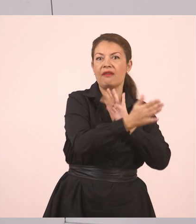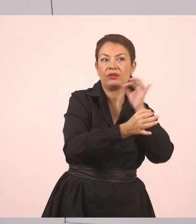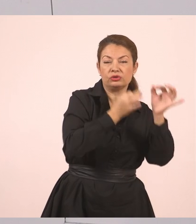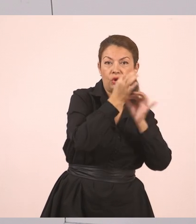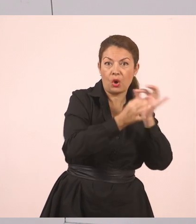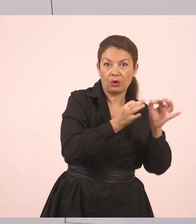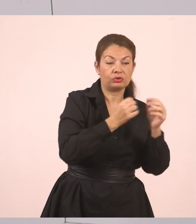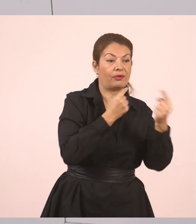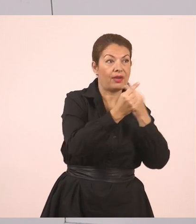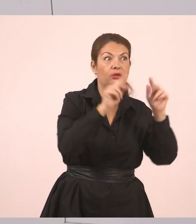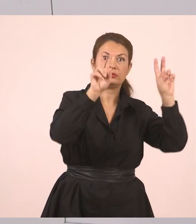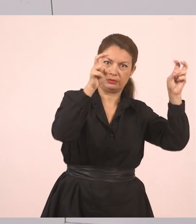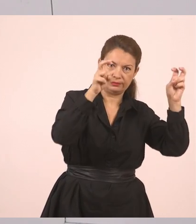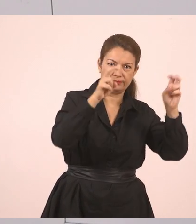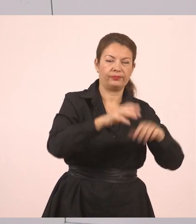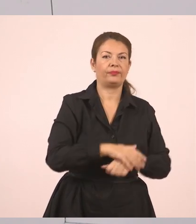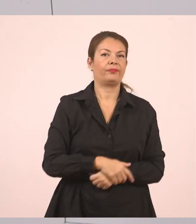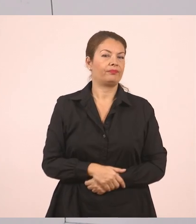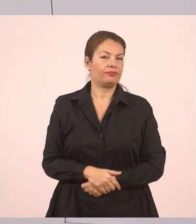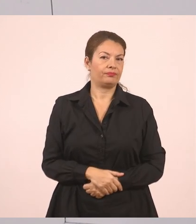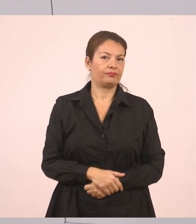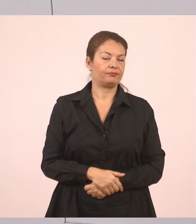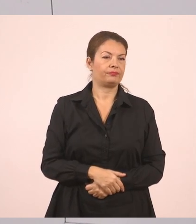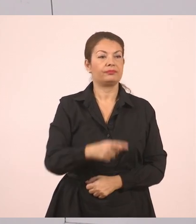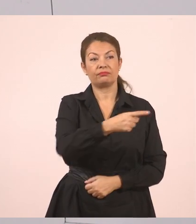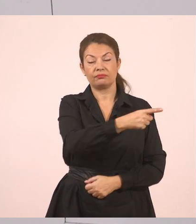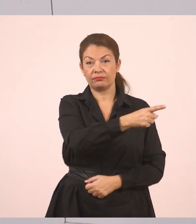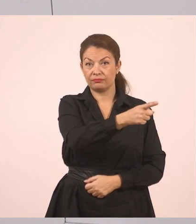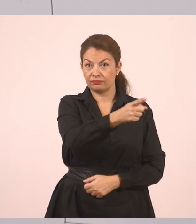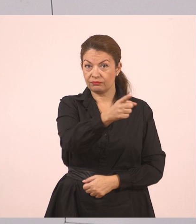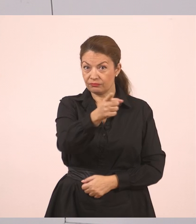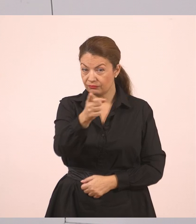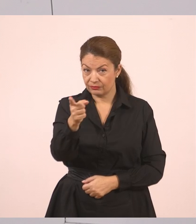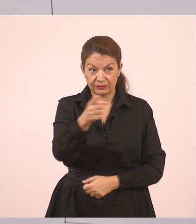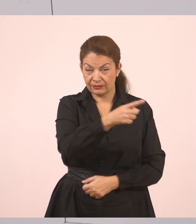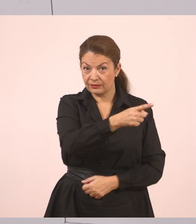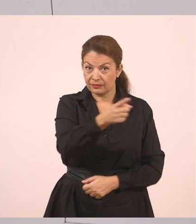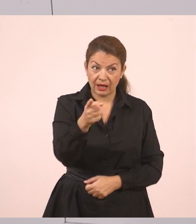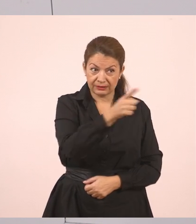Και γράφουμε: "Έχετε συμπληρώσει τις αιτήσεις;".